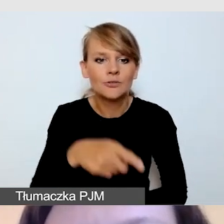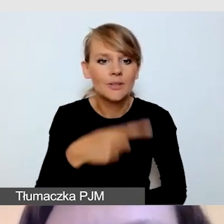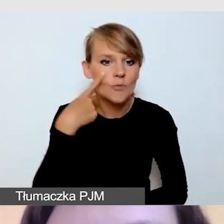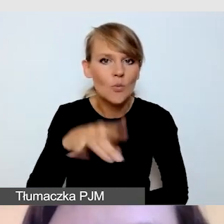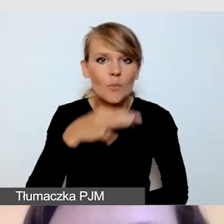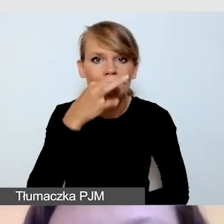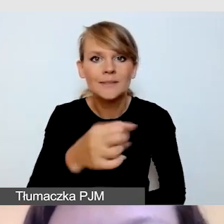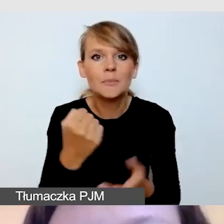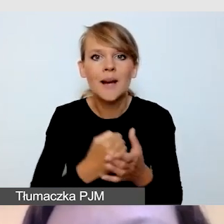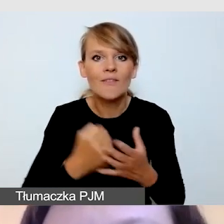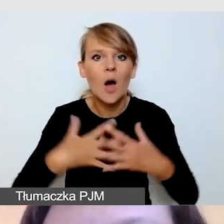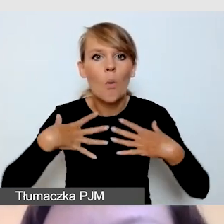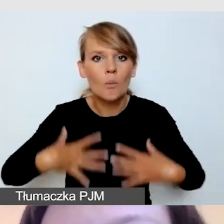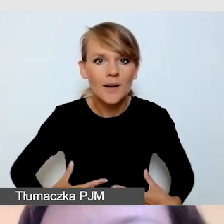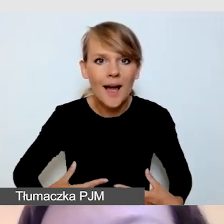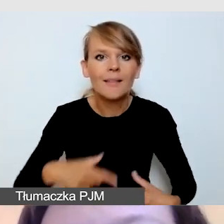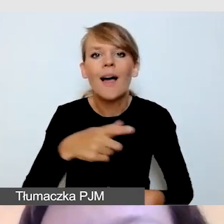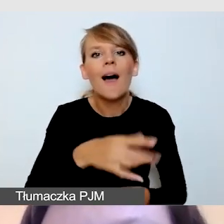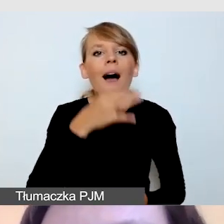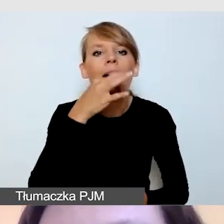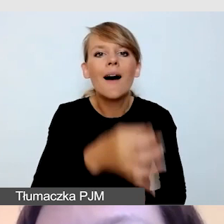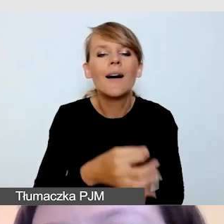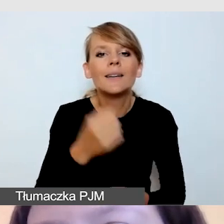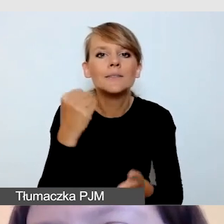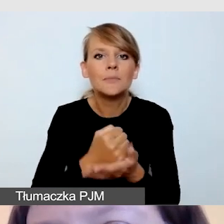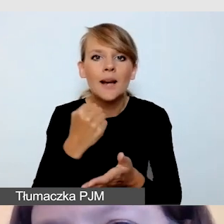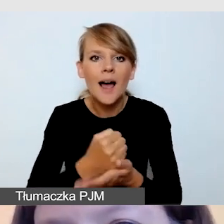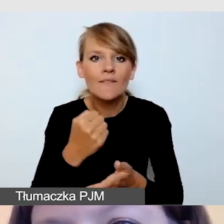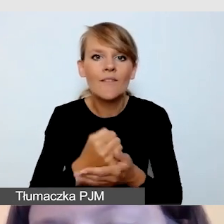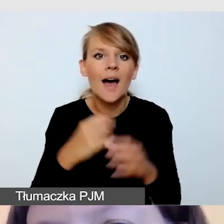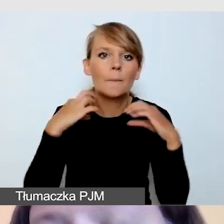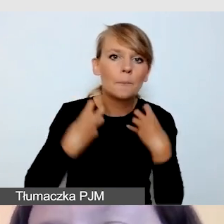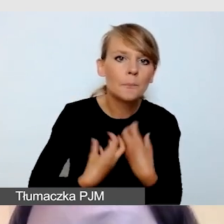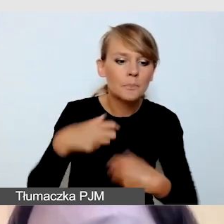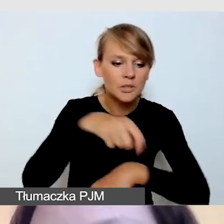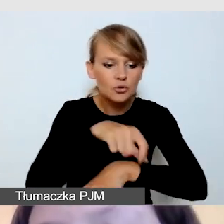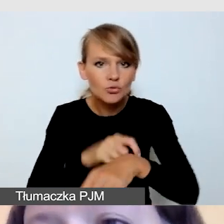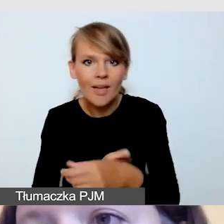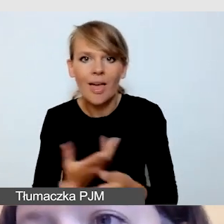dotyczące biżuterii, koloru lakieru do paznokci. Profesjonalni tłumacze